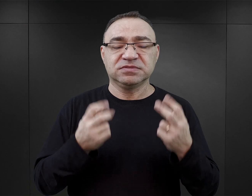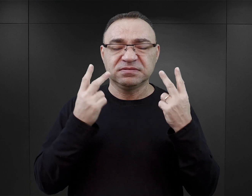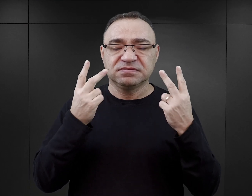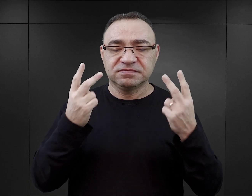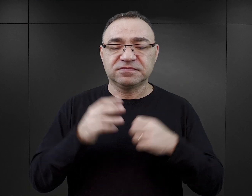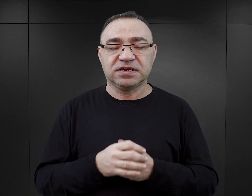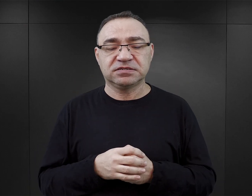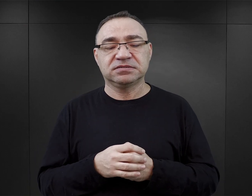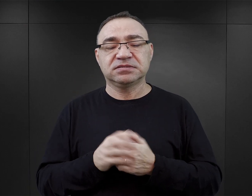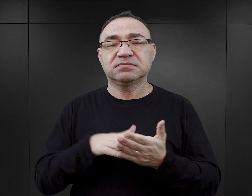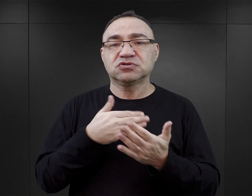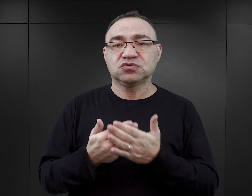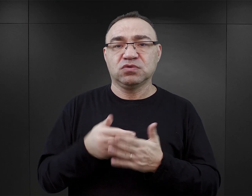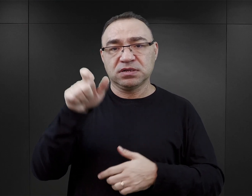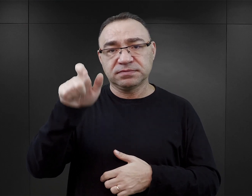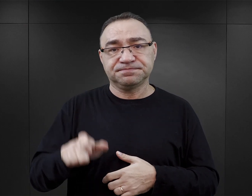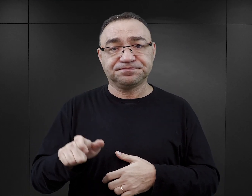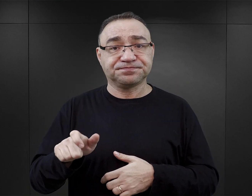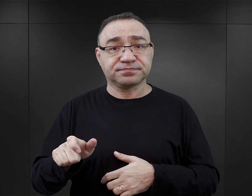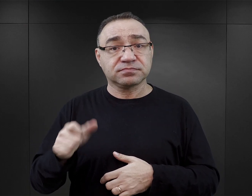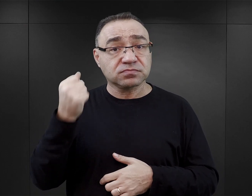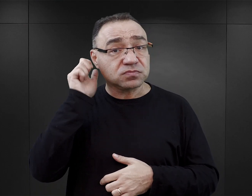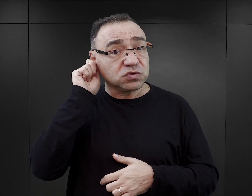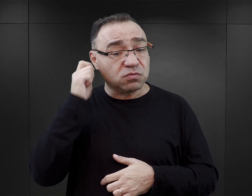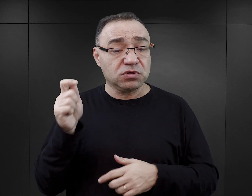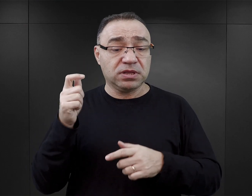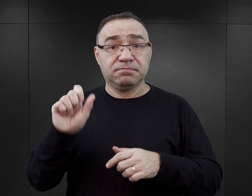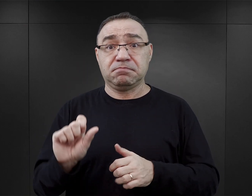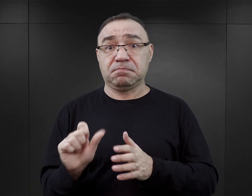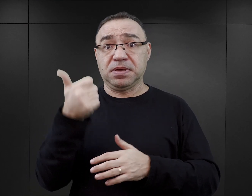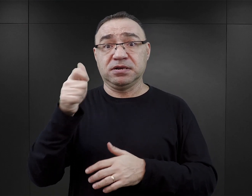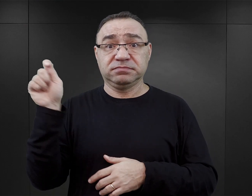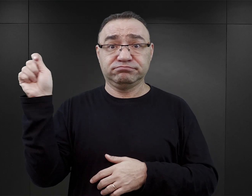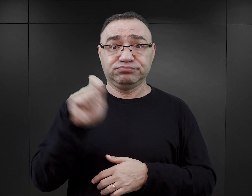Jeżeli bohaterka książki przybywa pierwszym transportem kobiecym,